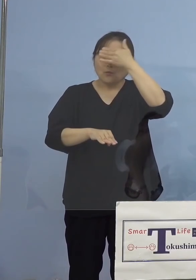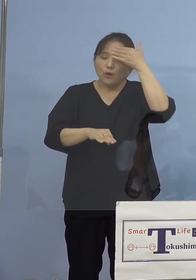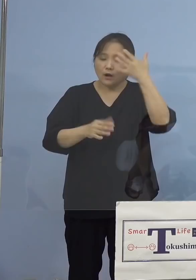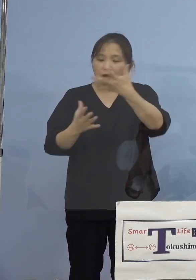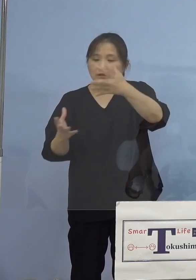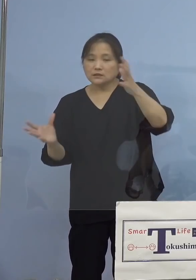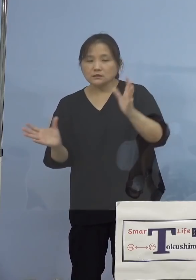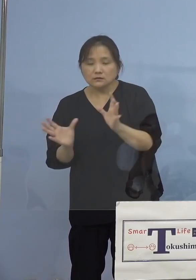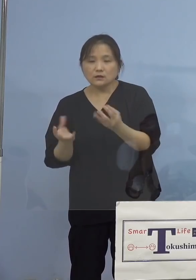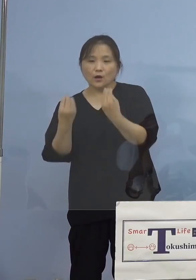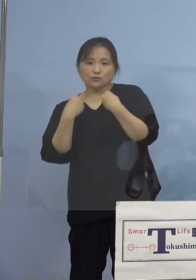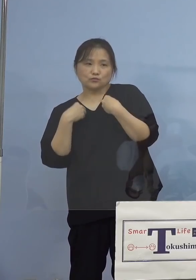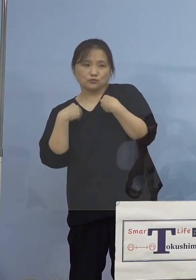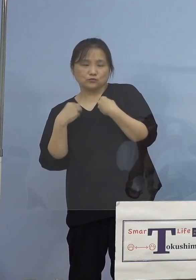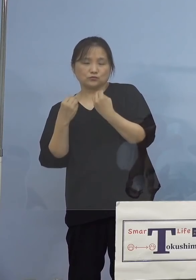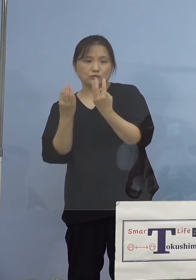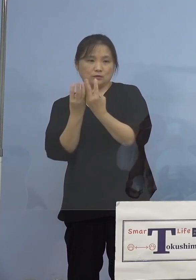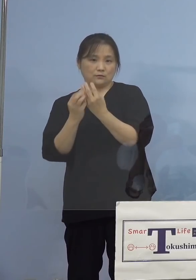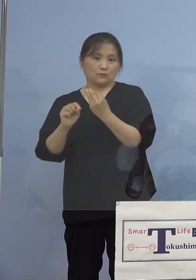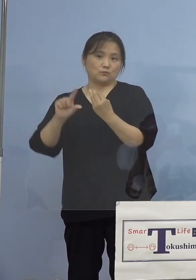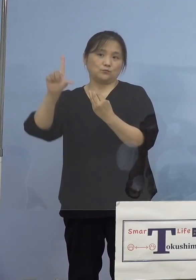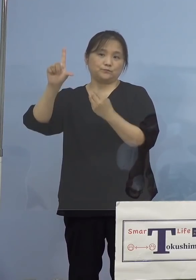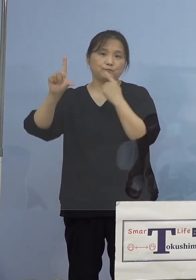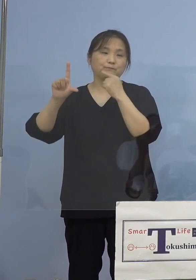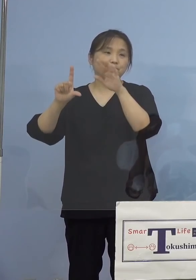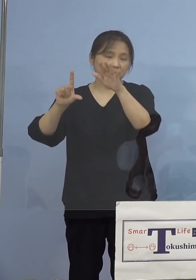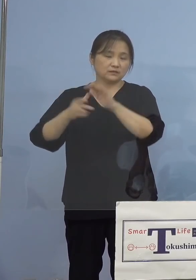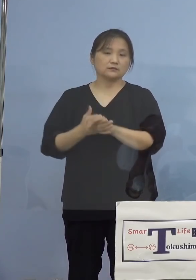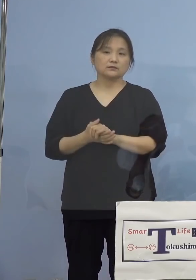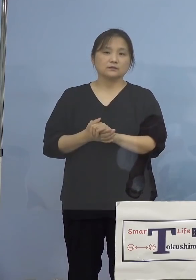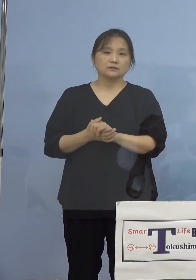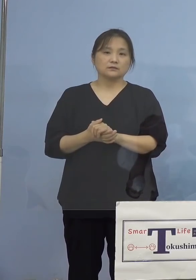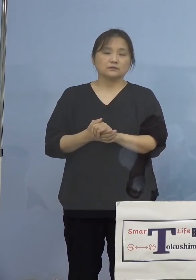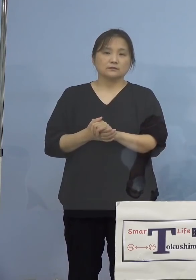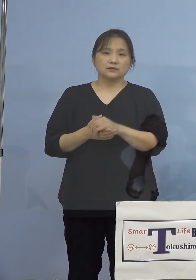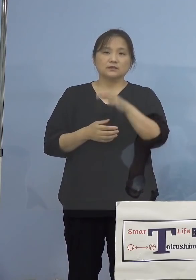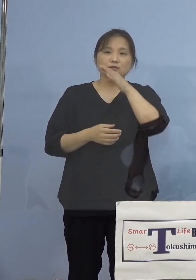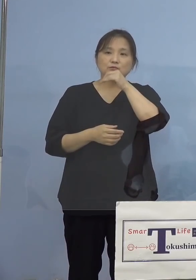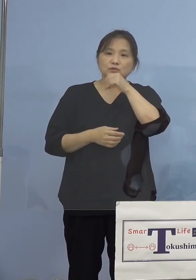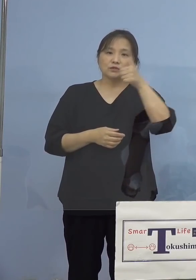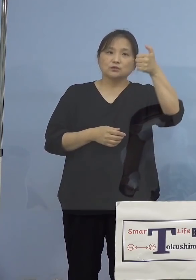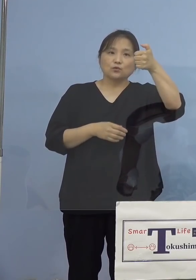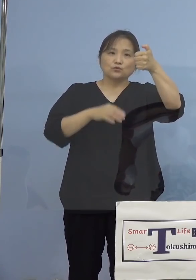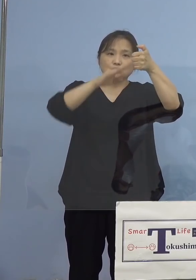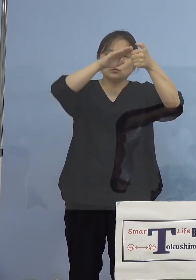そこで県におきましては、この度 主に50代以下の皆様方を対象と